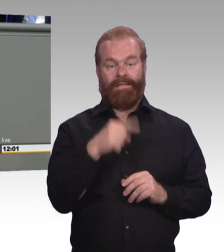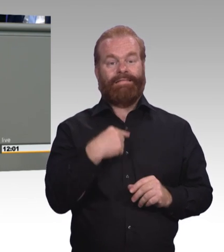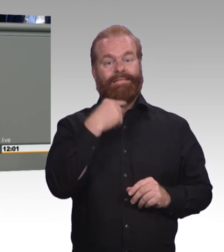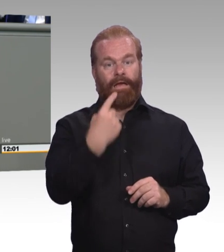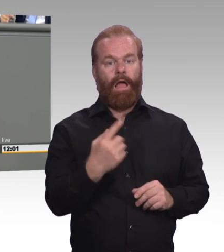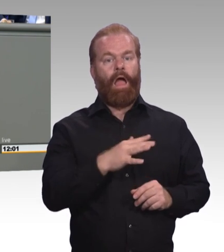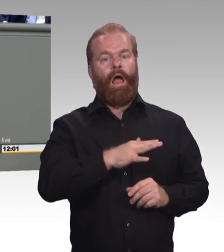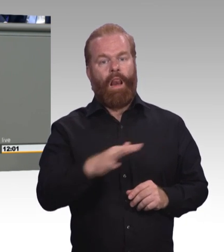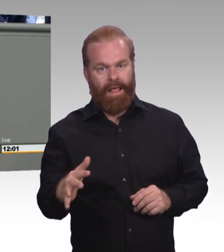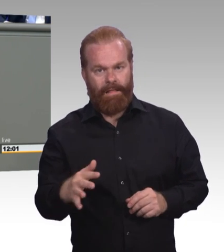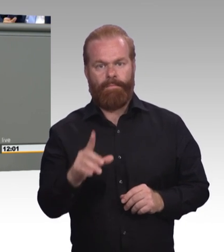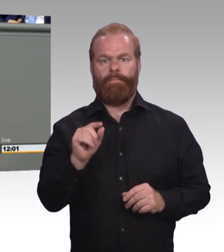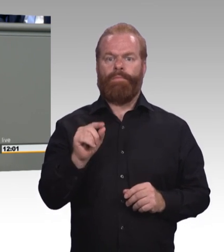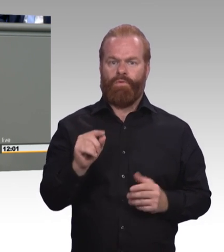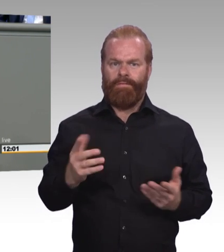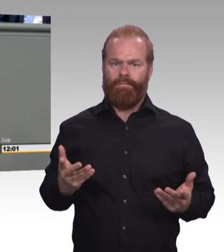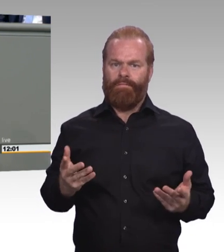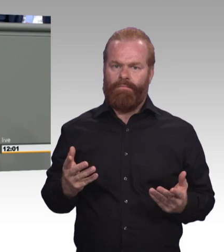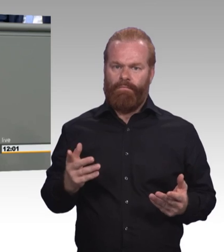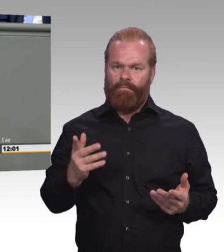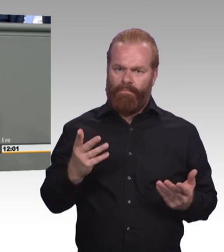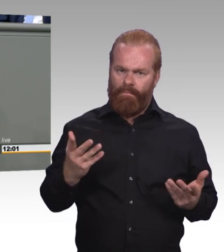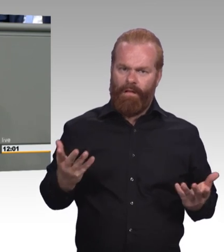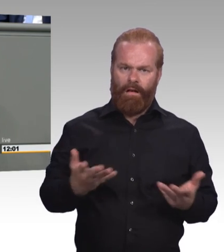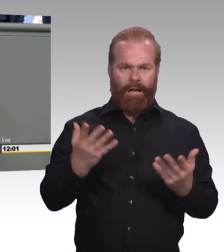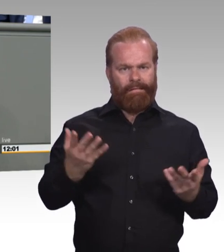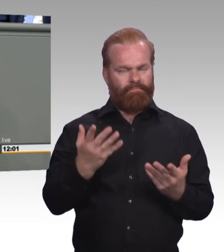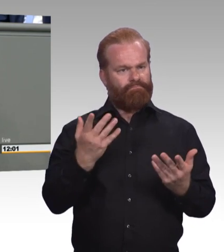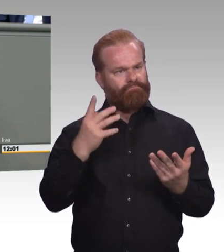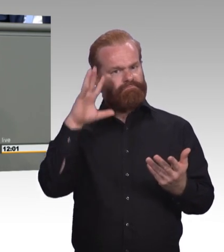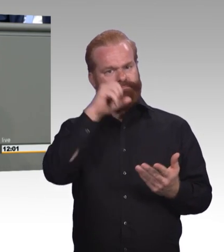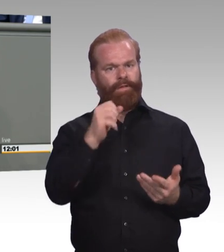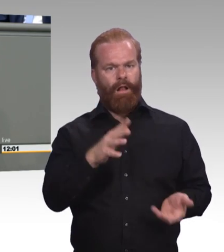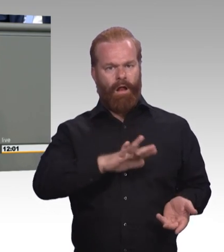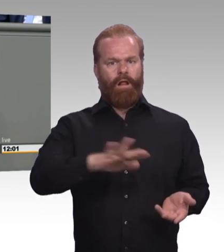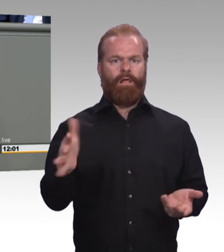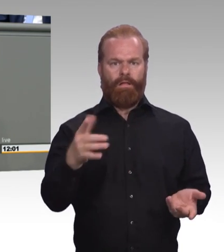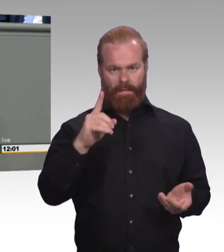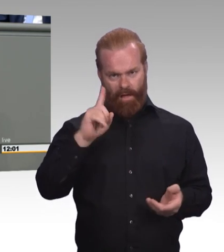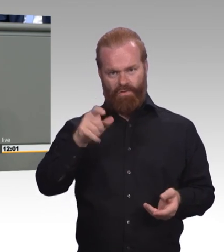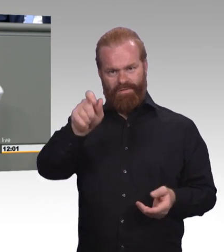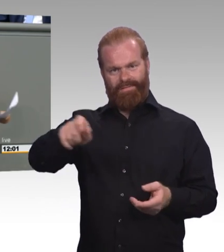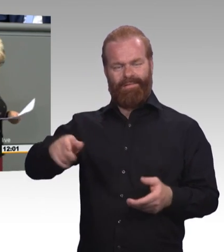benachteiligt worden sind. (Präsidium) Frau Kollegin, kommen Sie zum Schluss? (Rednerwechsel) Und da gibt es im Berufsbildungsgesetz, im Entwurf, erheblichen Nachholbedarf. Ich bedanke mich!